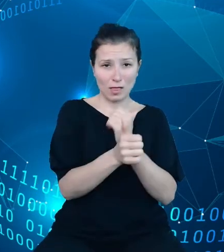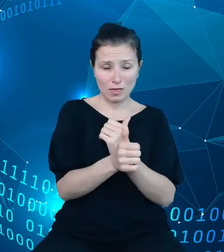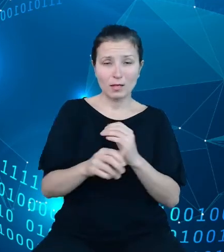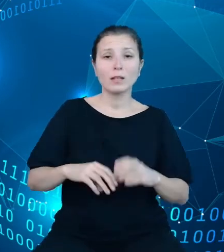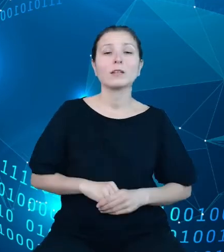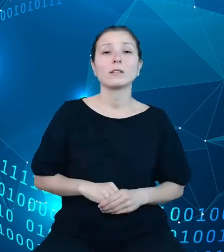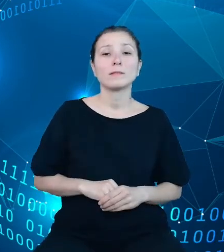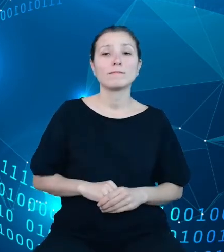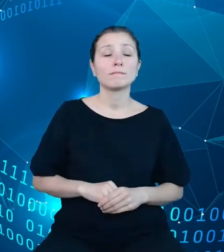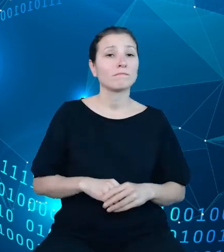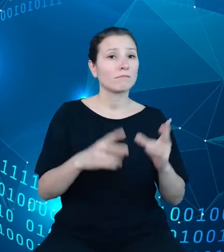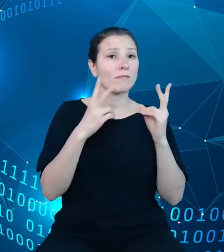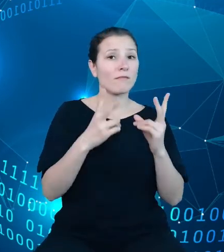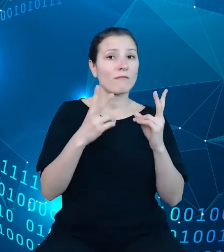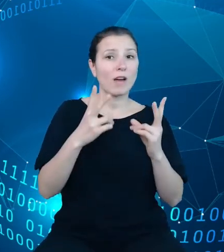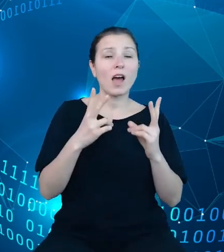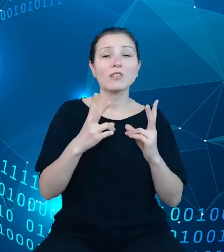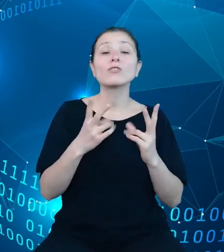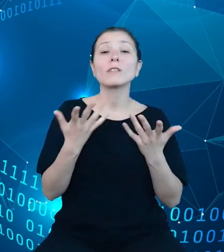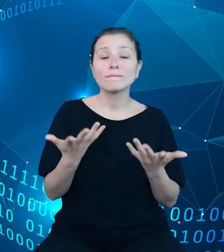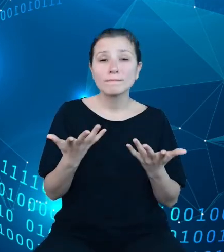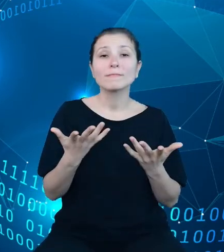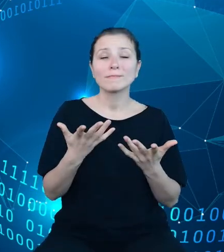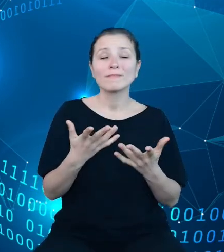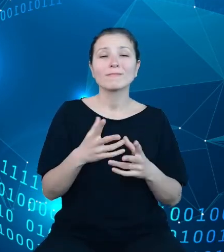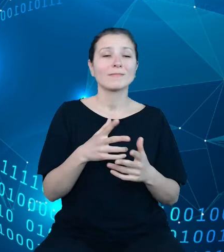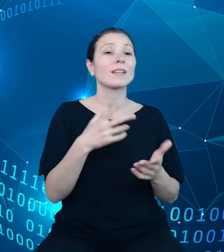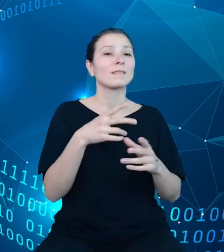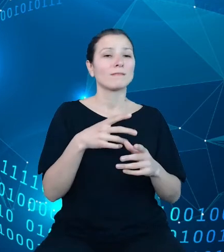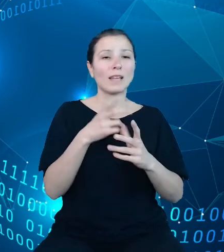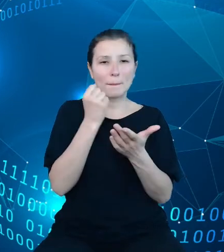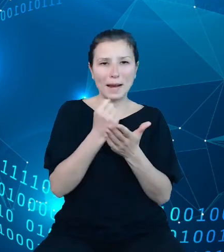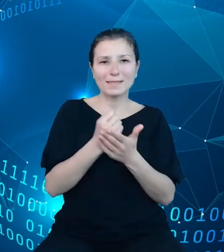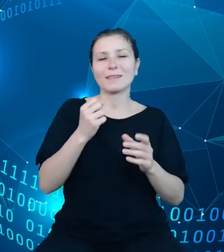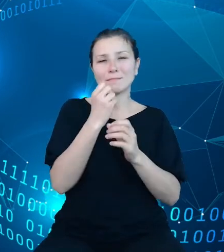istotne przy pracy wyszukiwarki, podstawowe pojęcia, noty metodologiczne,